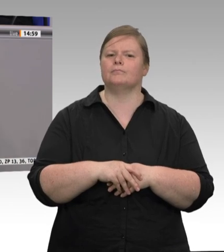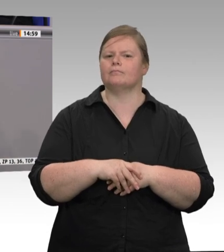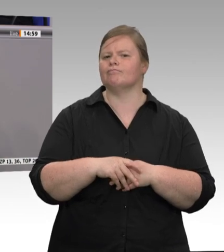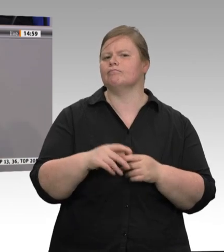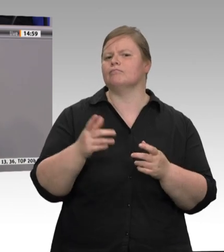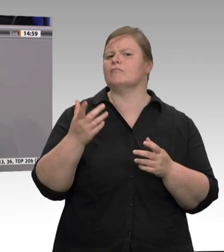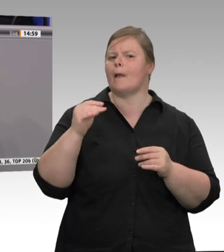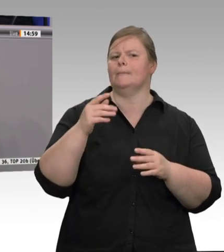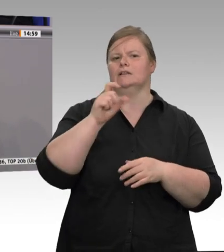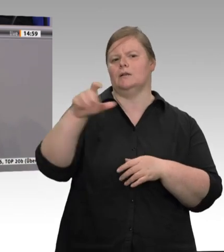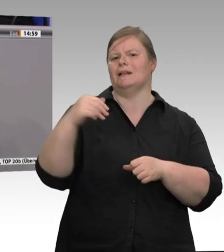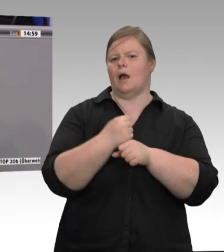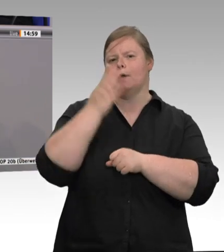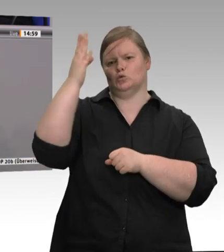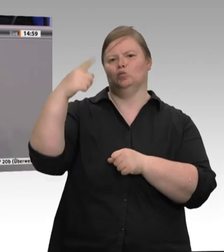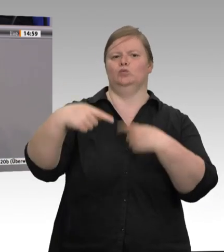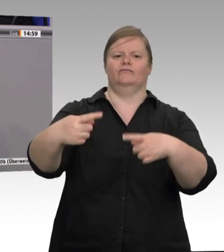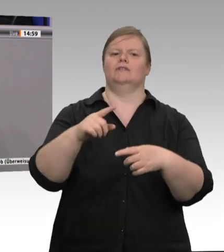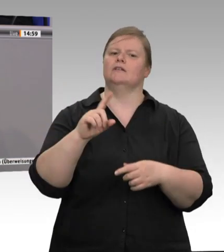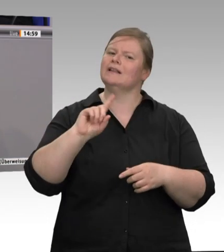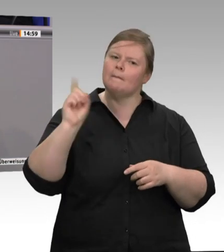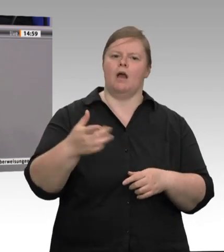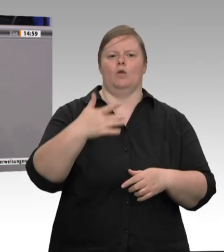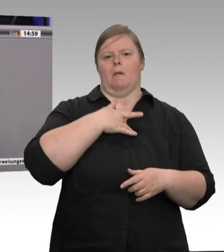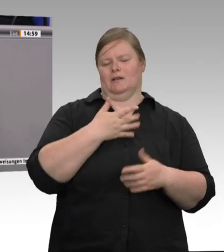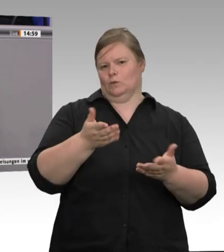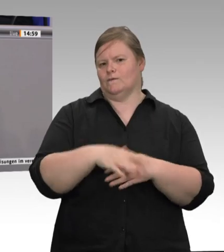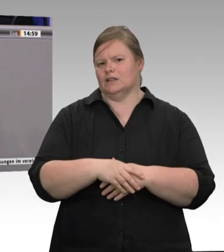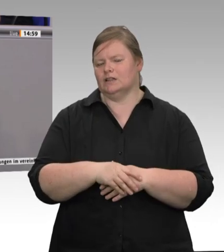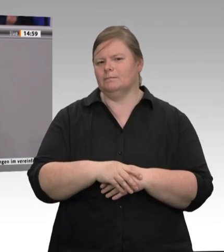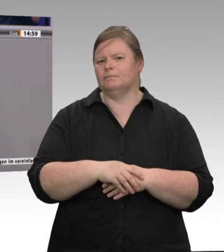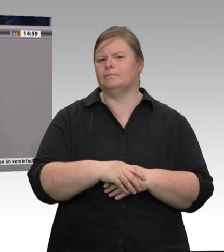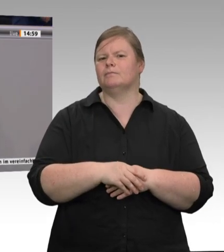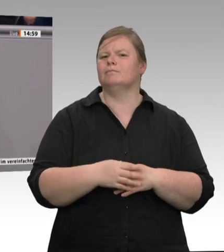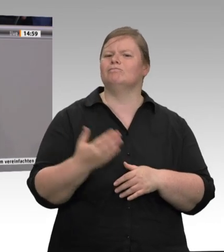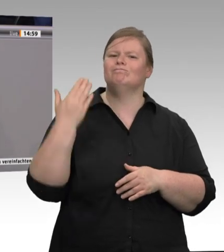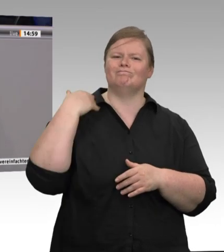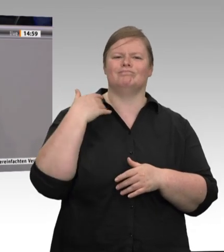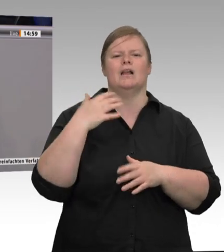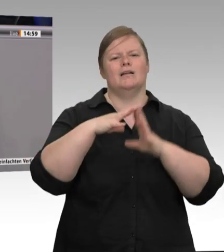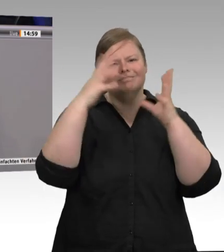Sie eine Frage oder Bemerkung der Kollegin Müller-Gemmeke? Ja, gerne.